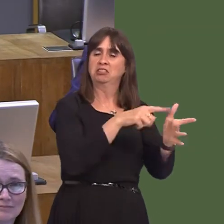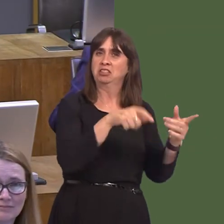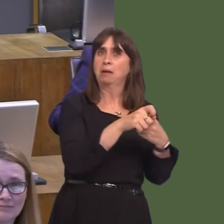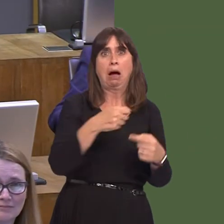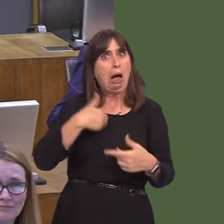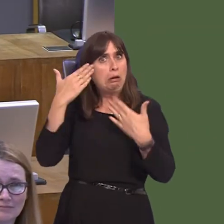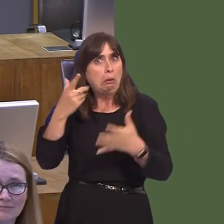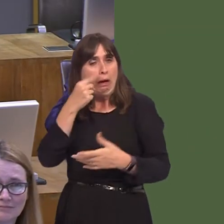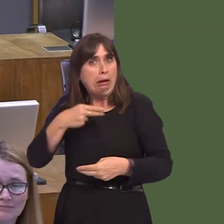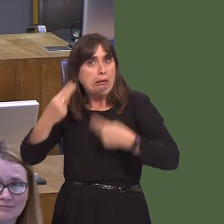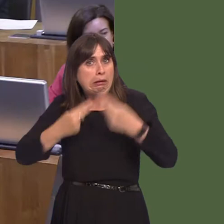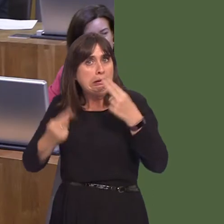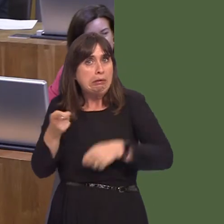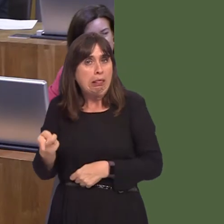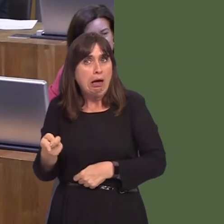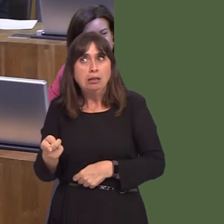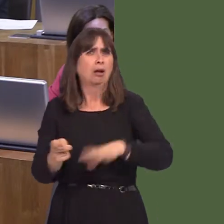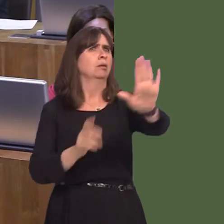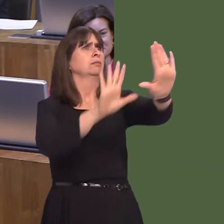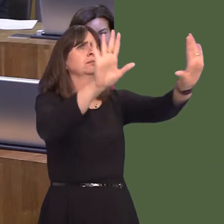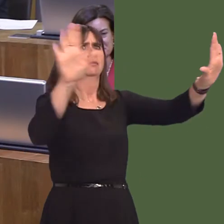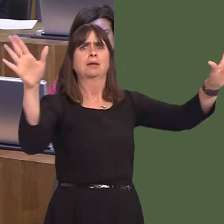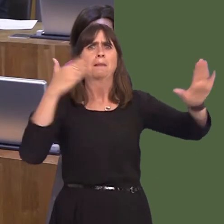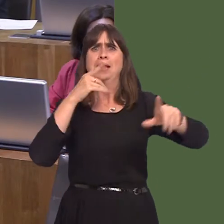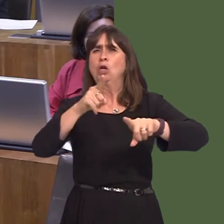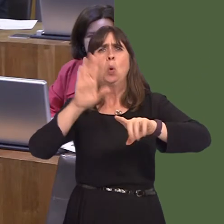I suppose I should add the caveat, if anybody's watching this: do not try this at home until